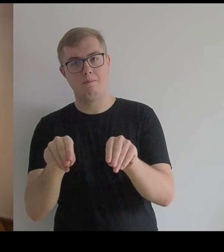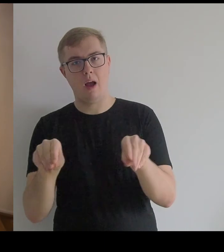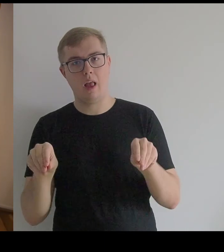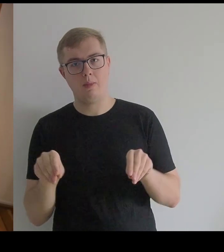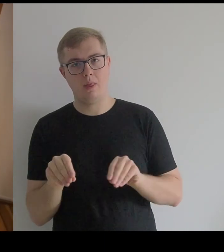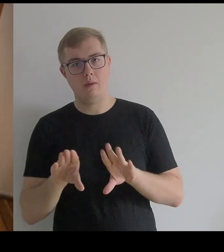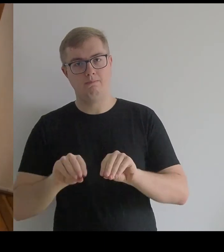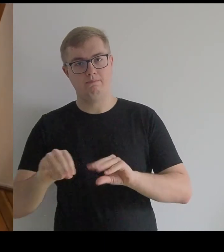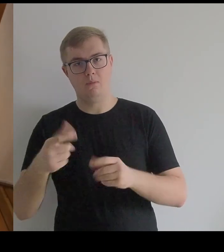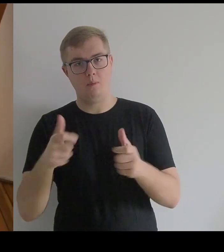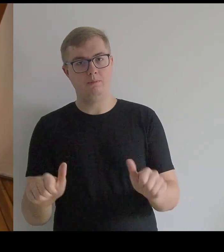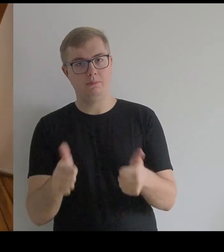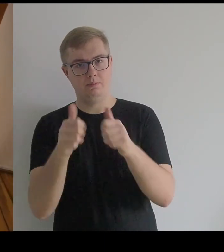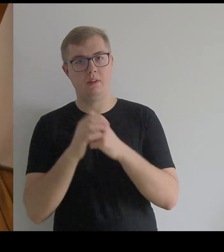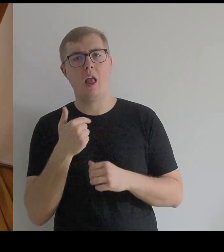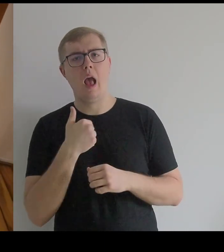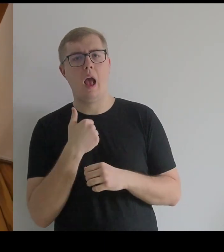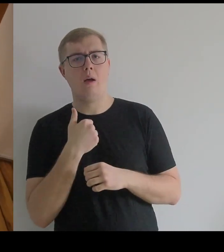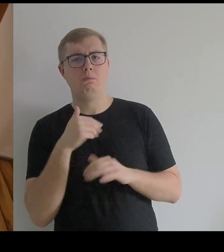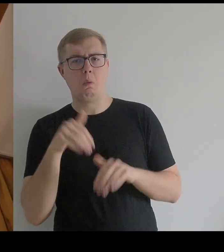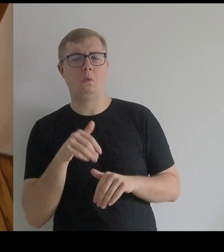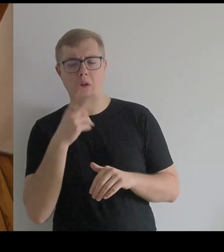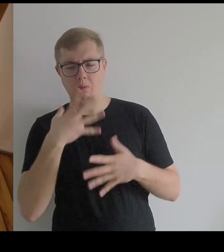pozwoliłam sobie oglądnąć tę konstrukcję pod spodem